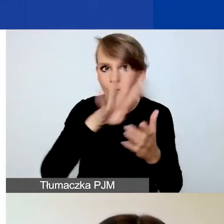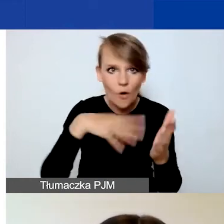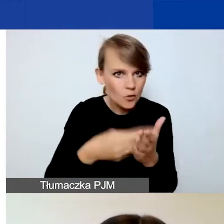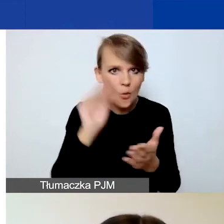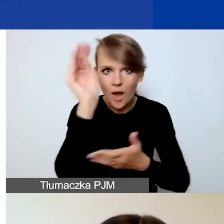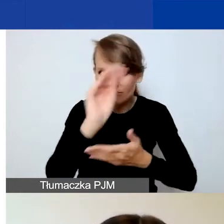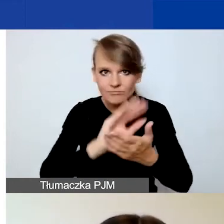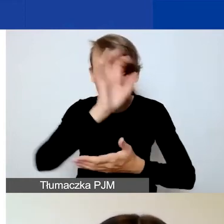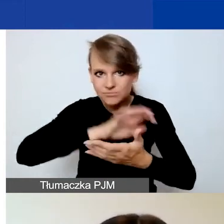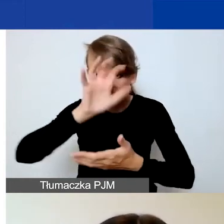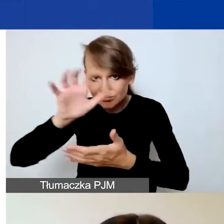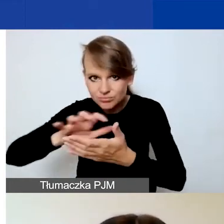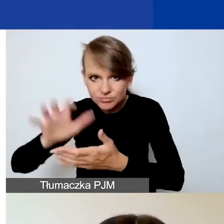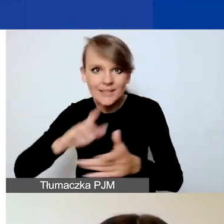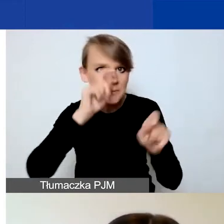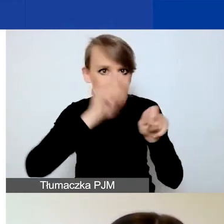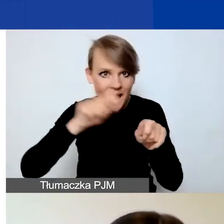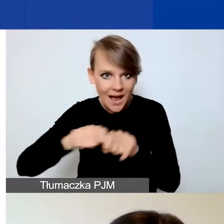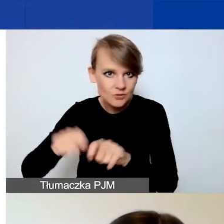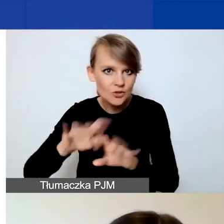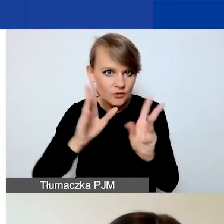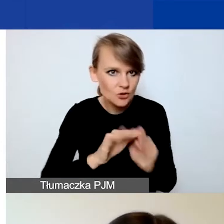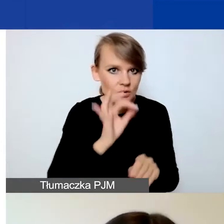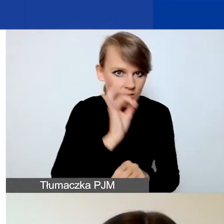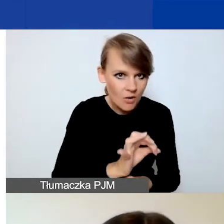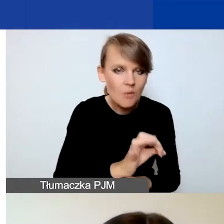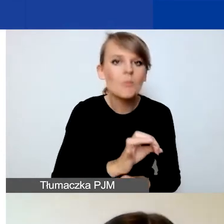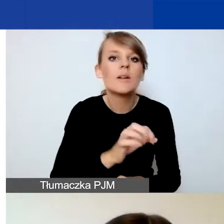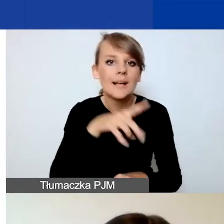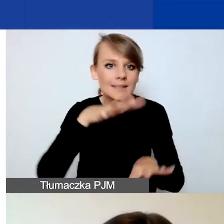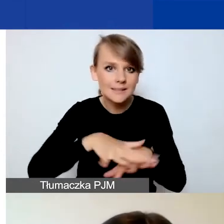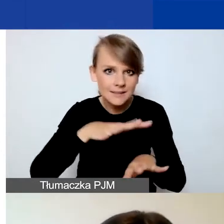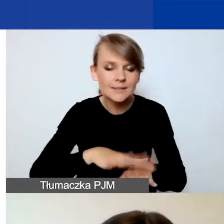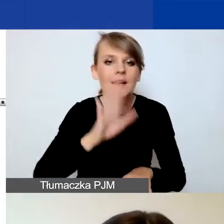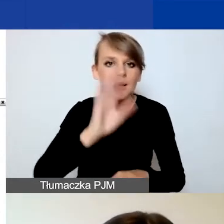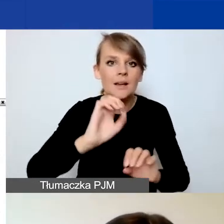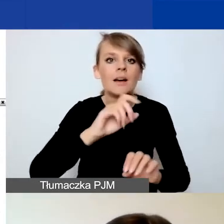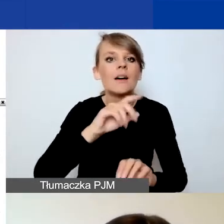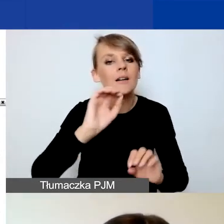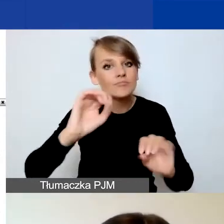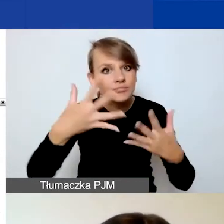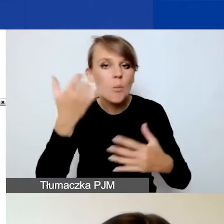i nie sprawdzicie poprawności, i system nie wygeneruje wam błędów.